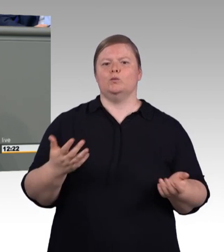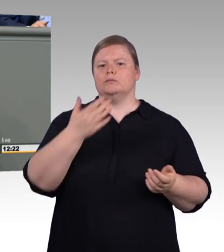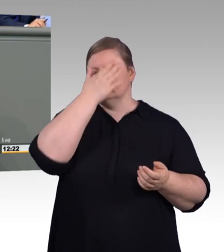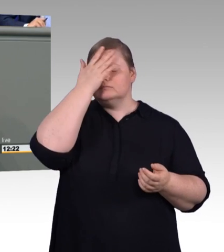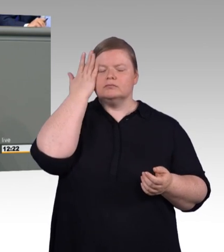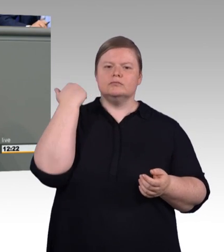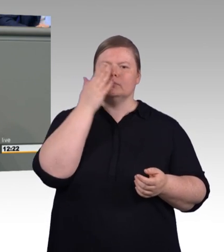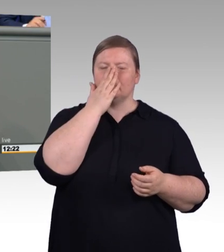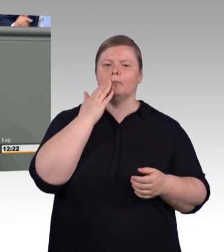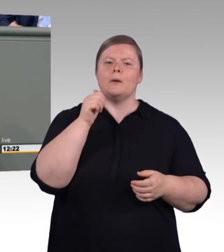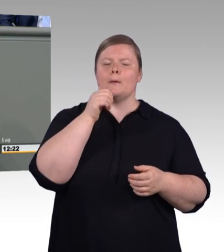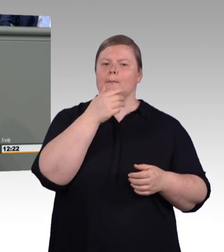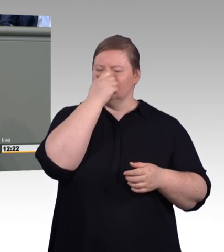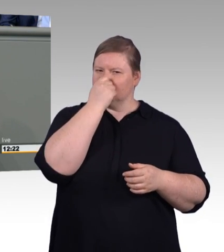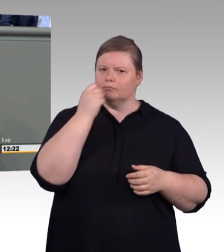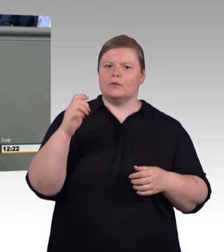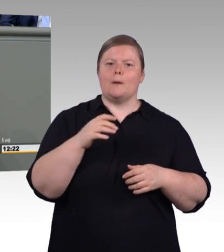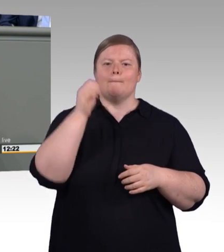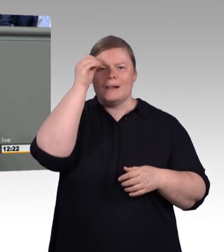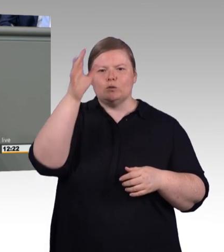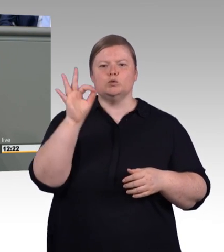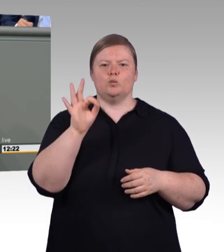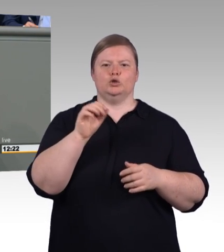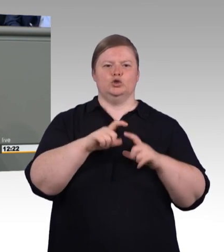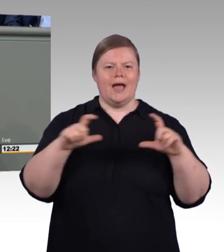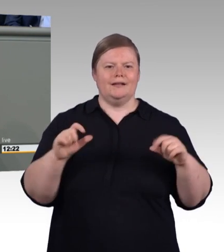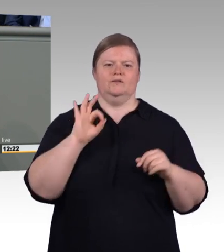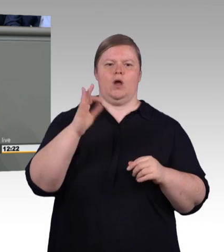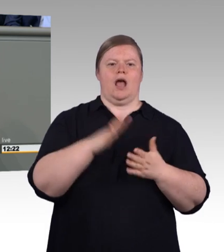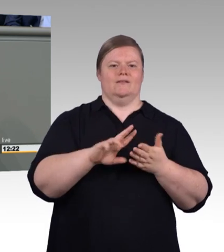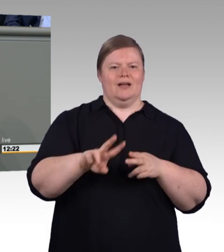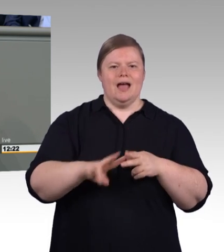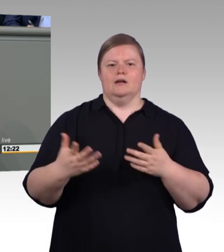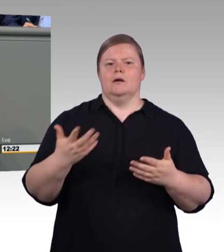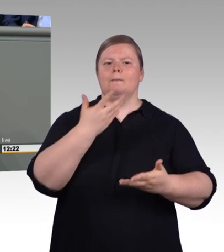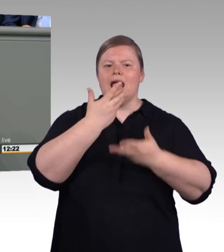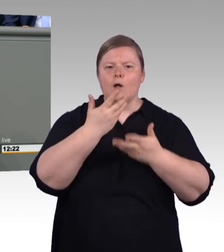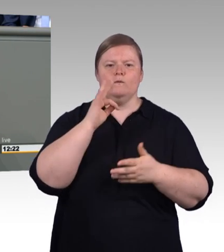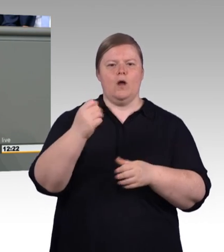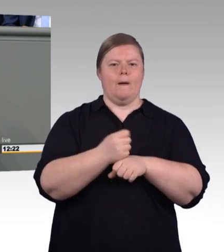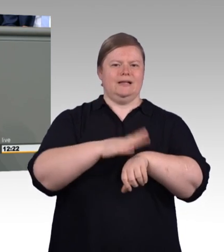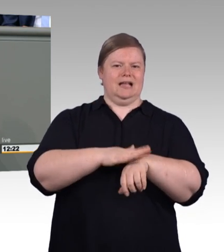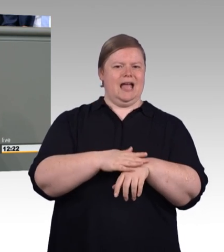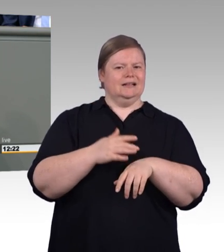Hier gibt es wunderbare Beispiele. Nur leider auch nur vereinzelt in den Agrar-, Forst- und Betriebswirtschaften.